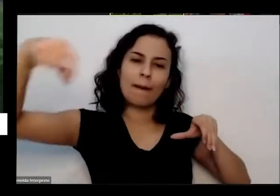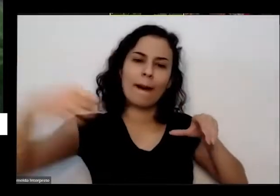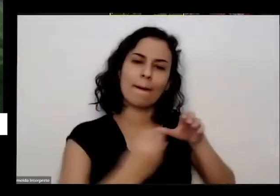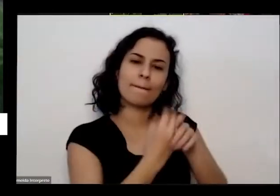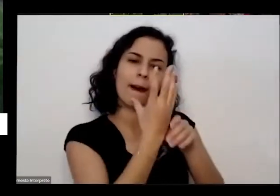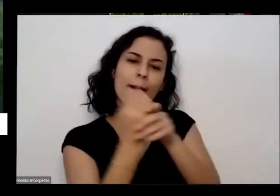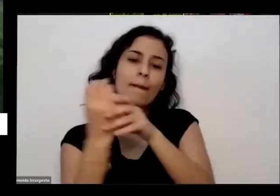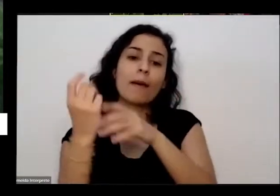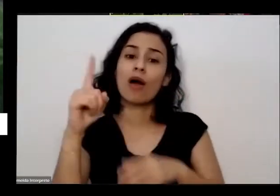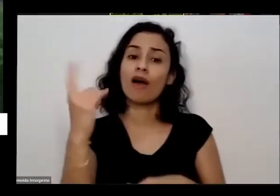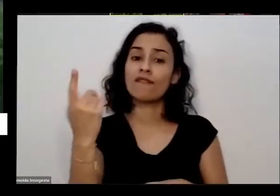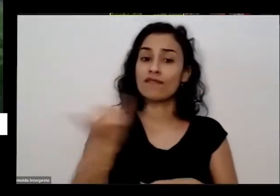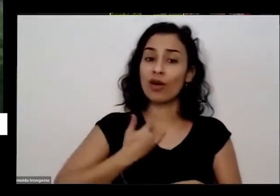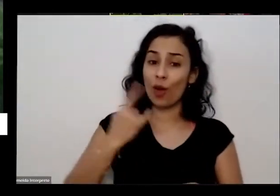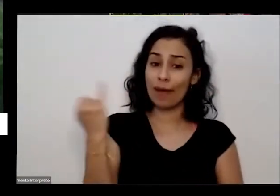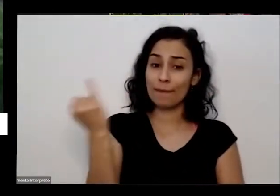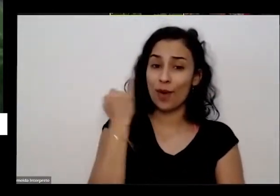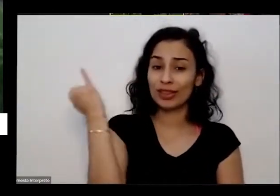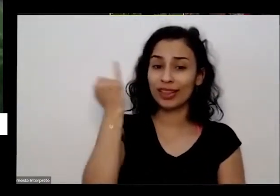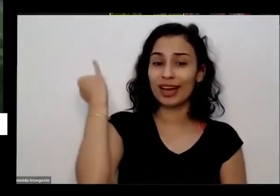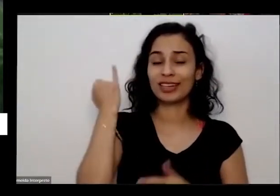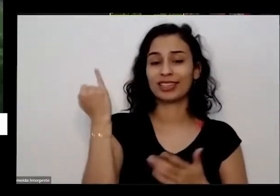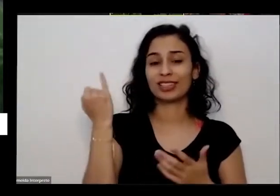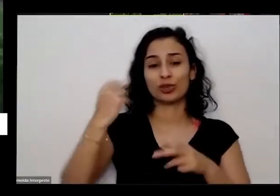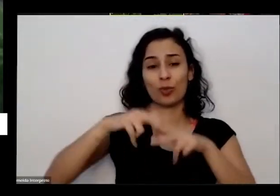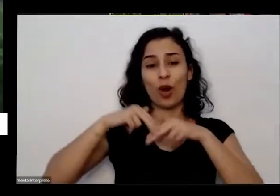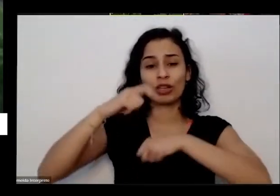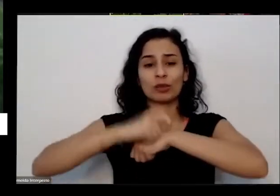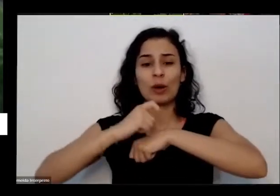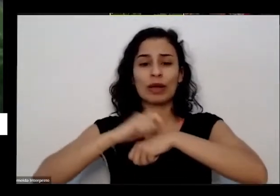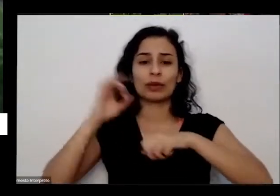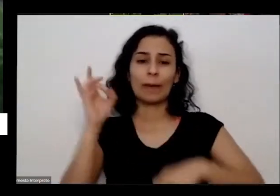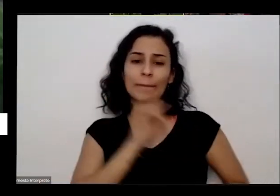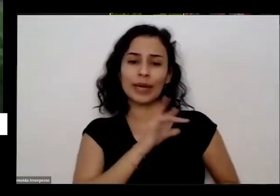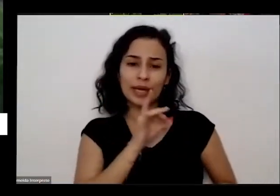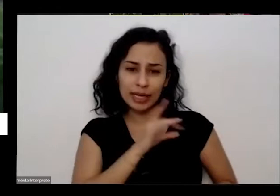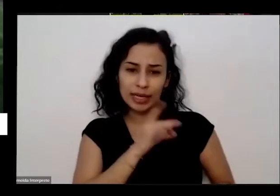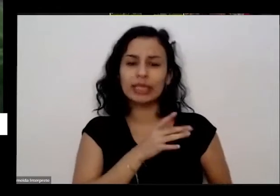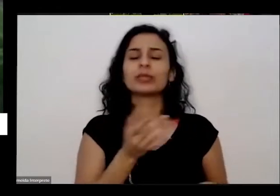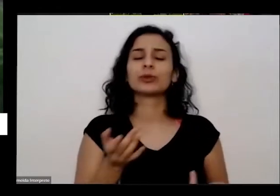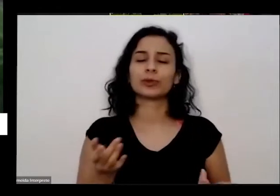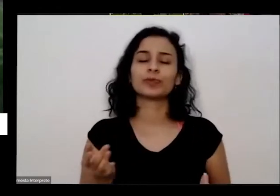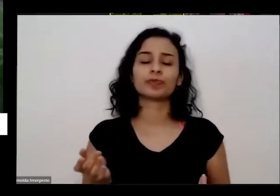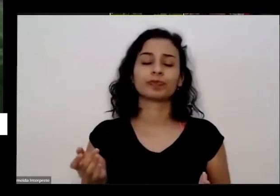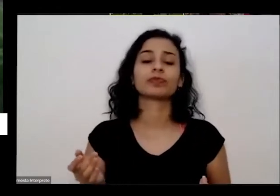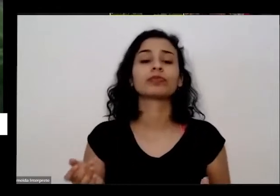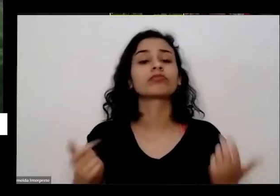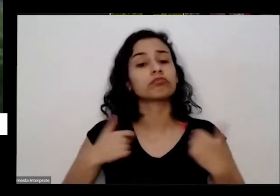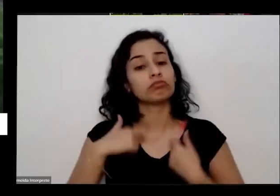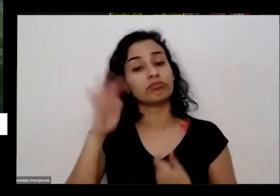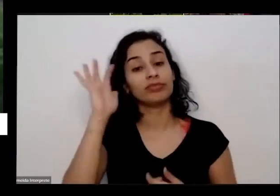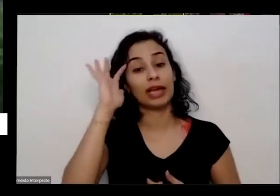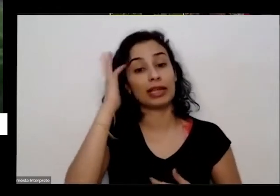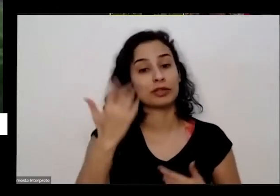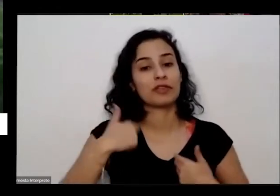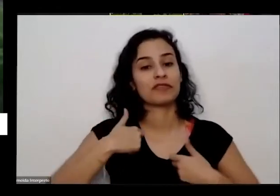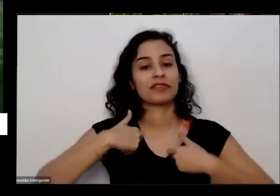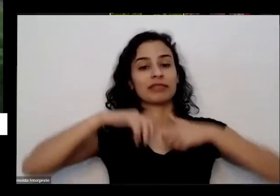muita coisa que leva que tinha isso para fazer em casa e aí eu resolvi escrever Um textinho que